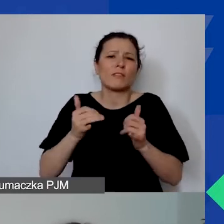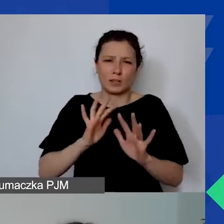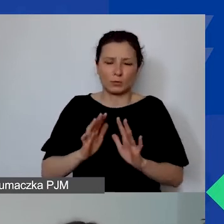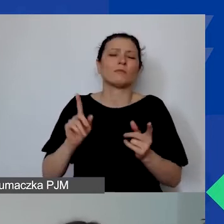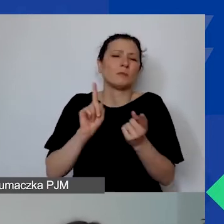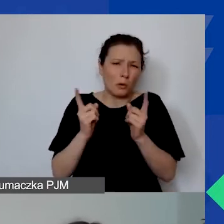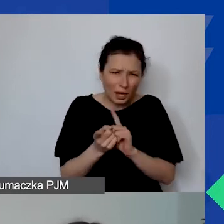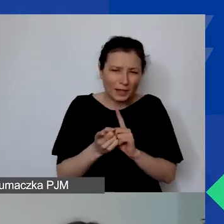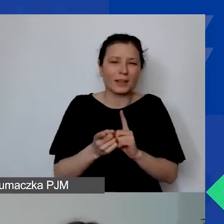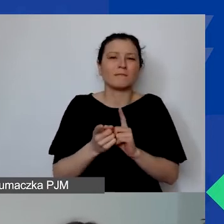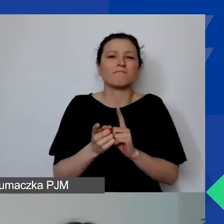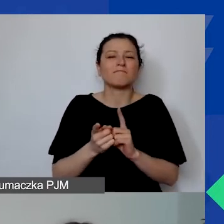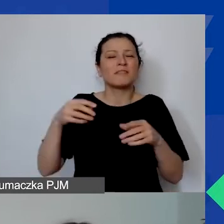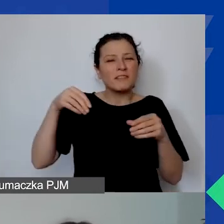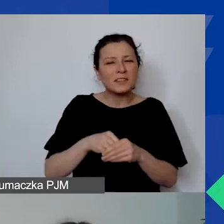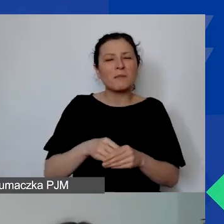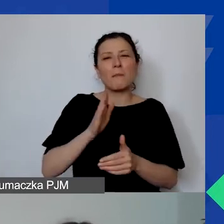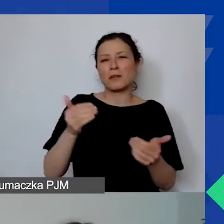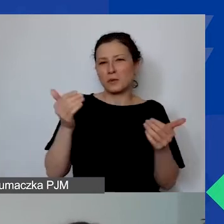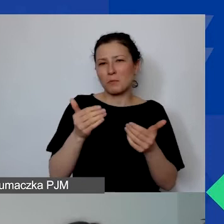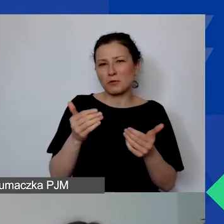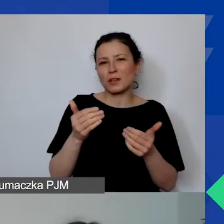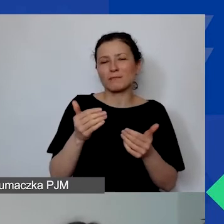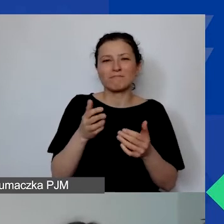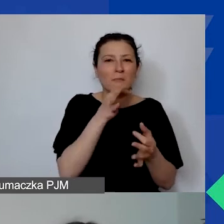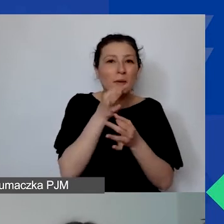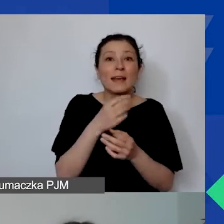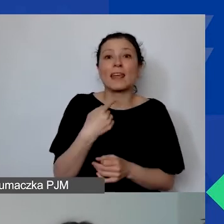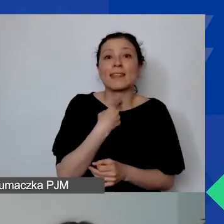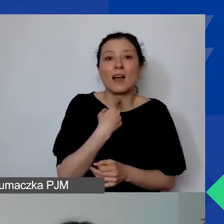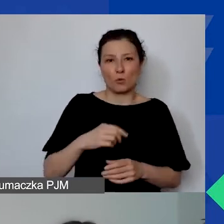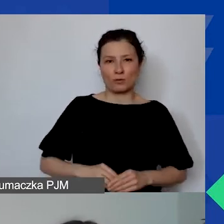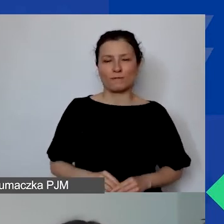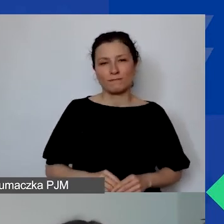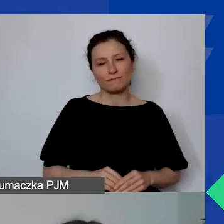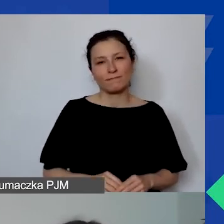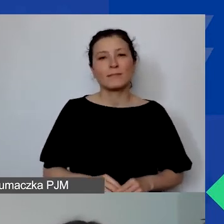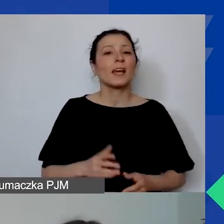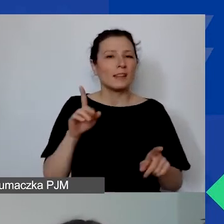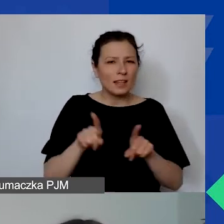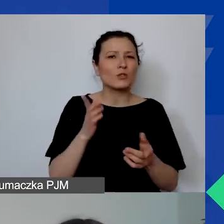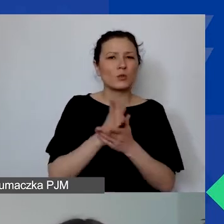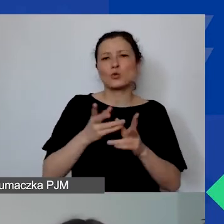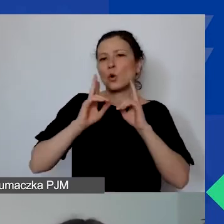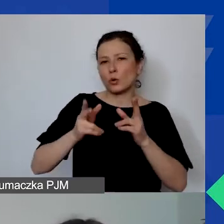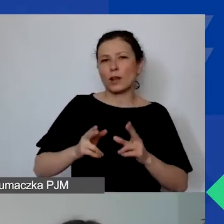Tam będzie można zadać pytania już bardziej konkretne do Doroty.